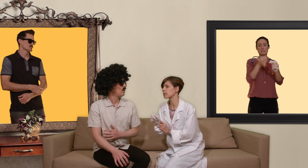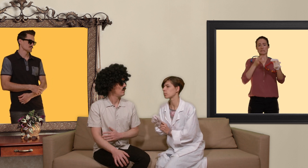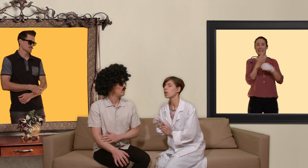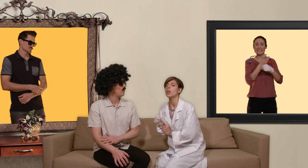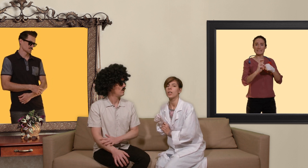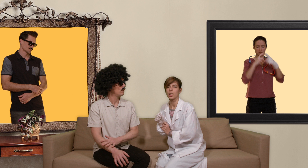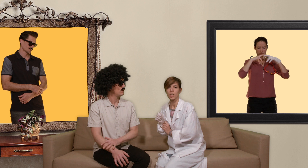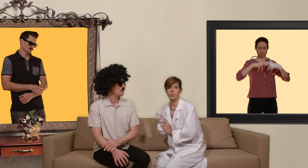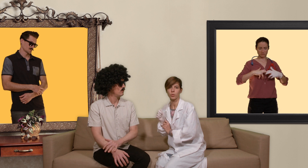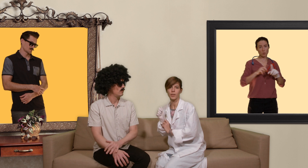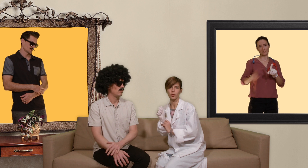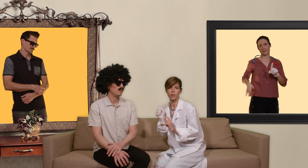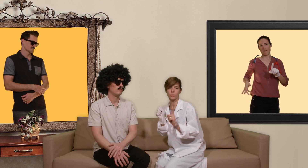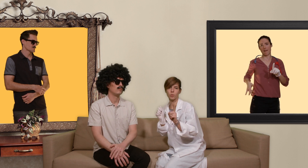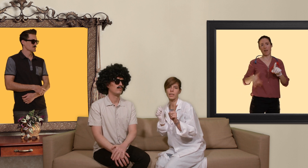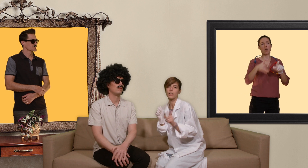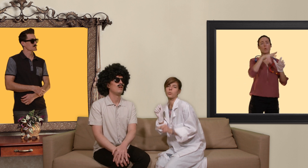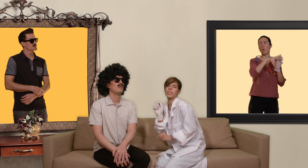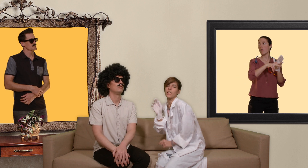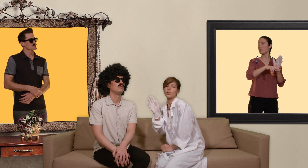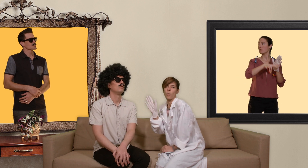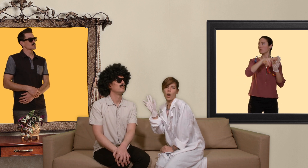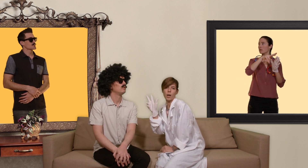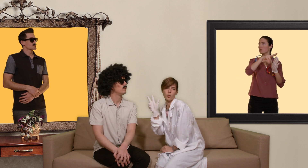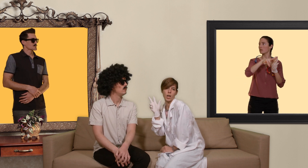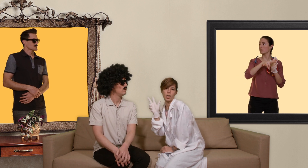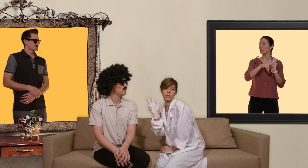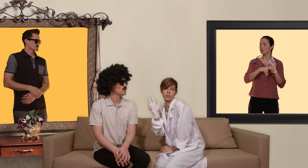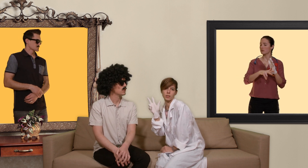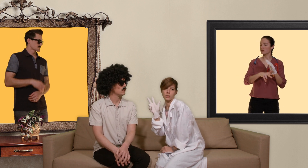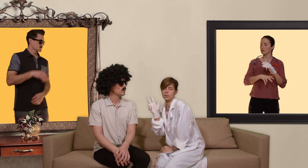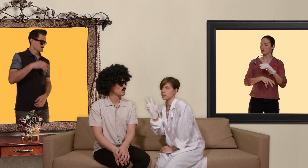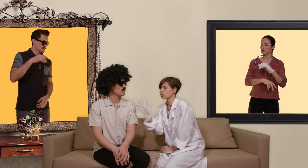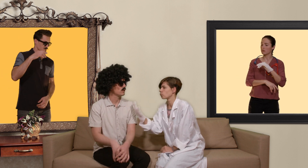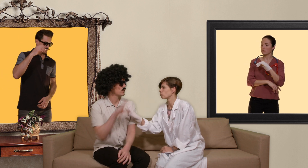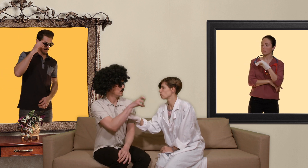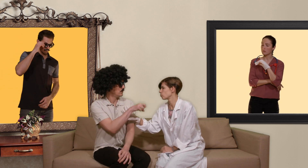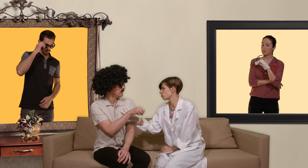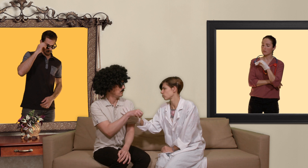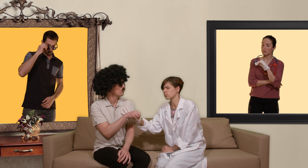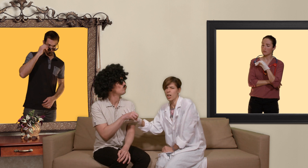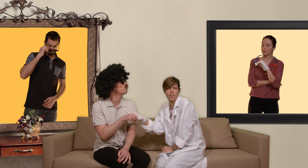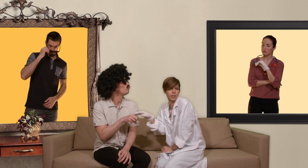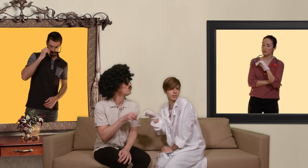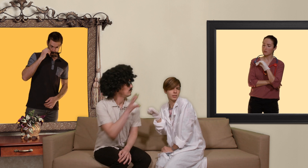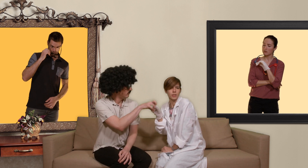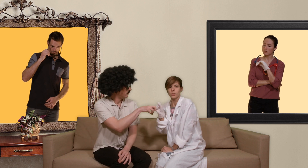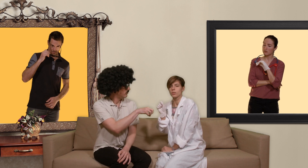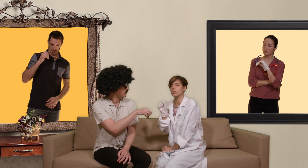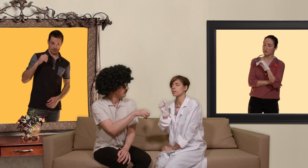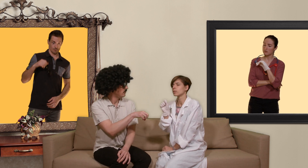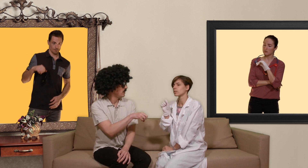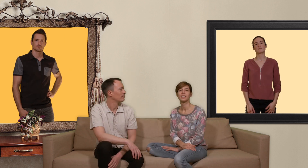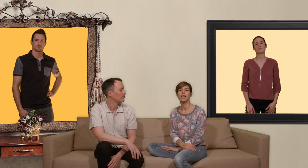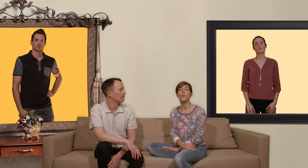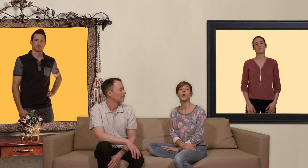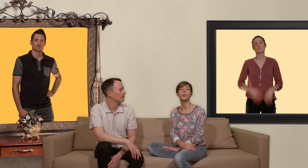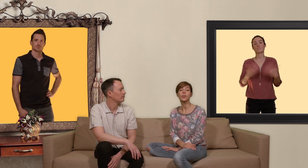et une surveillance de la fonction rénale tous les 3 mois. Pour obtenir une